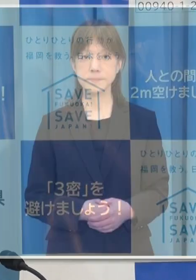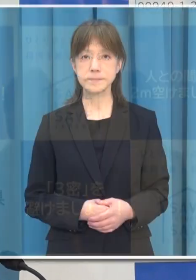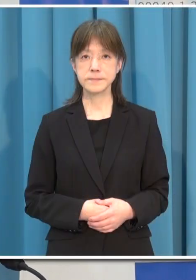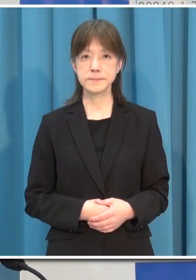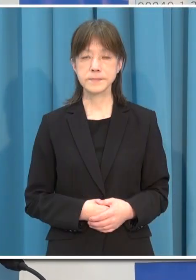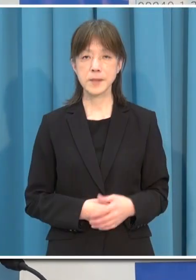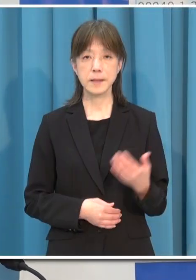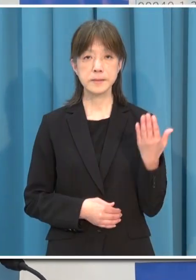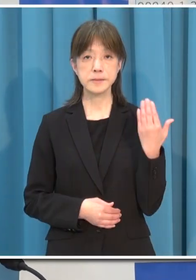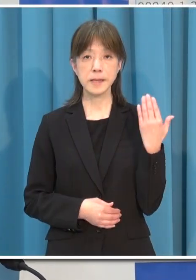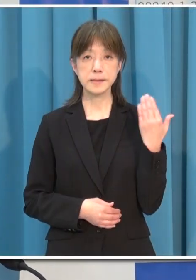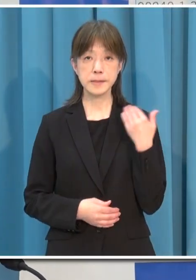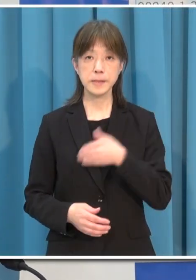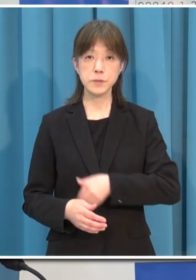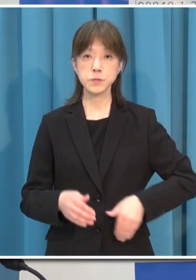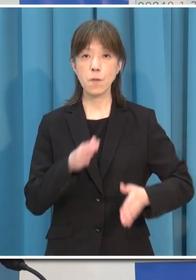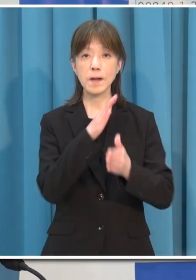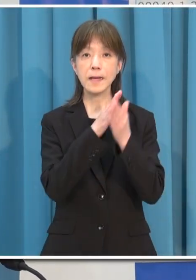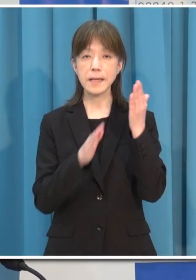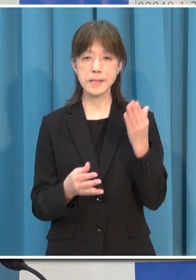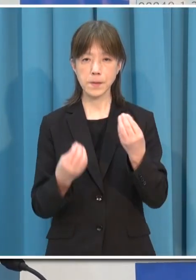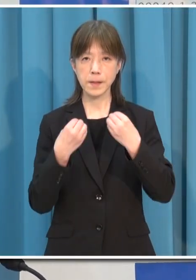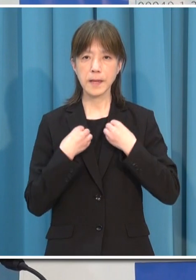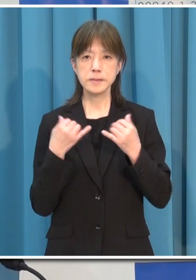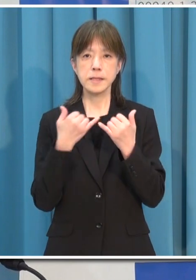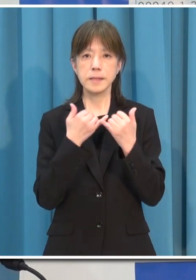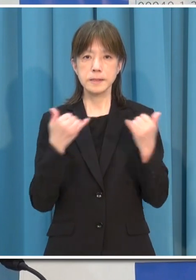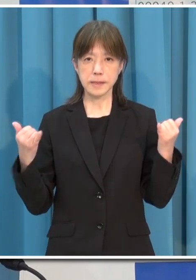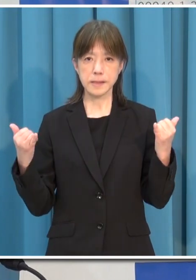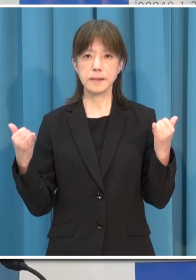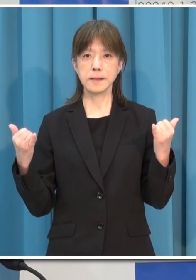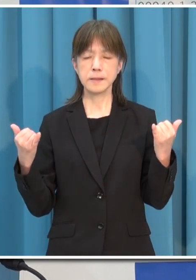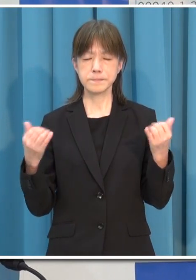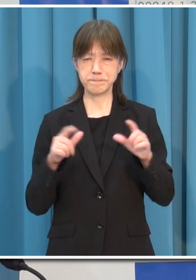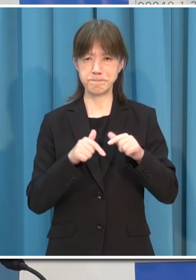このところ 本県の新規感染者数が急速に拡大をしています